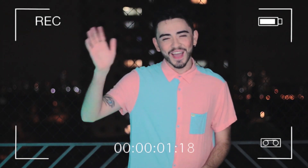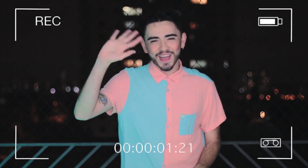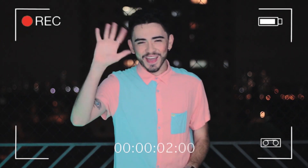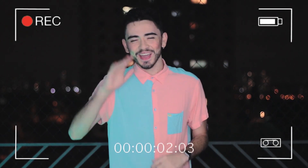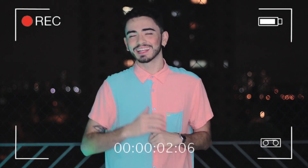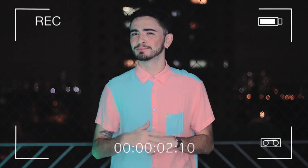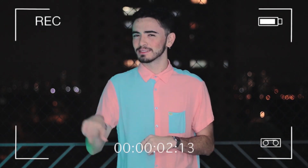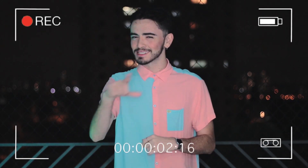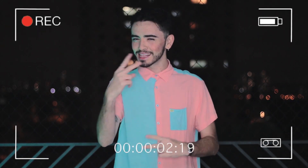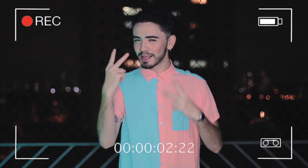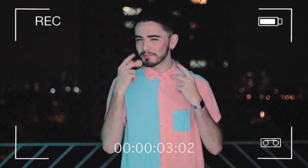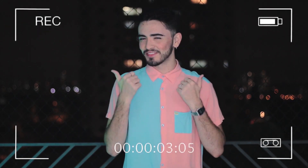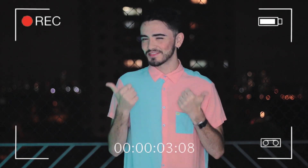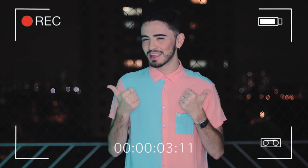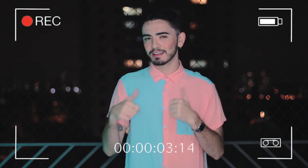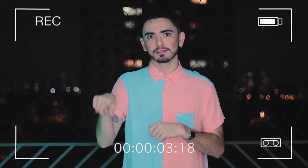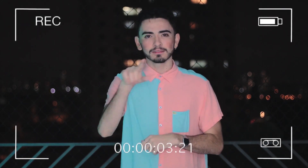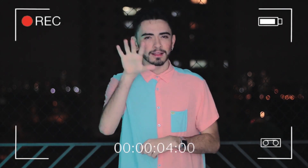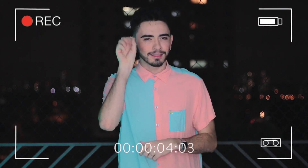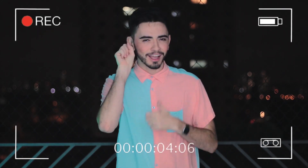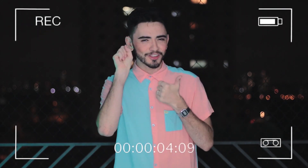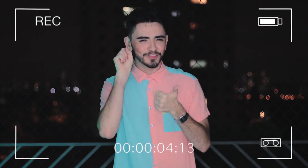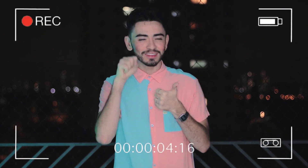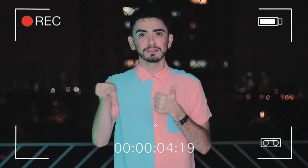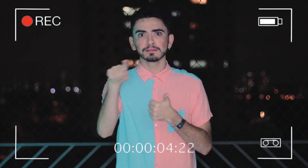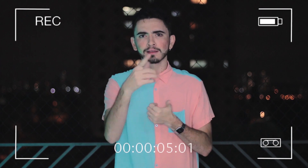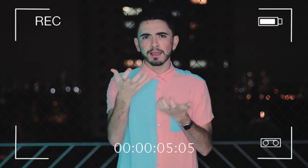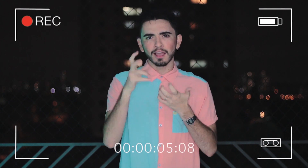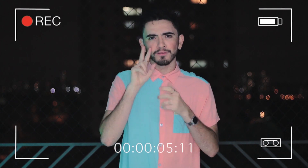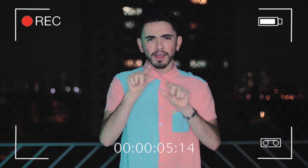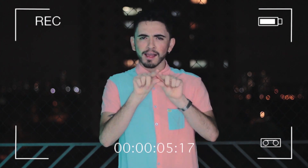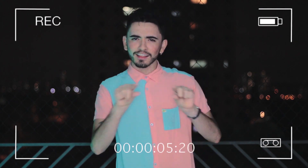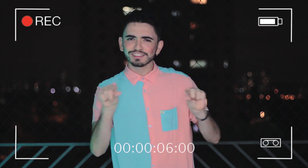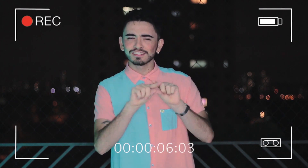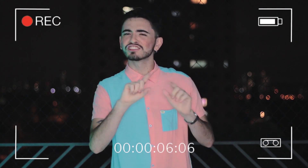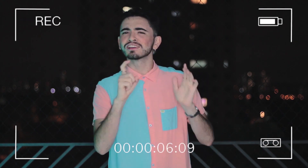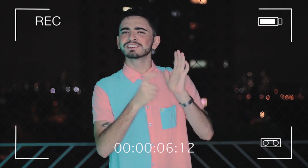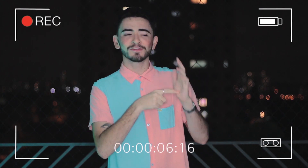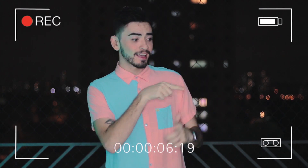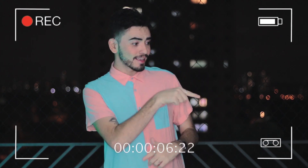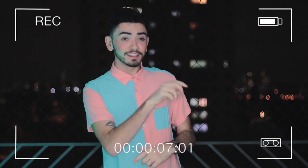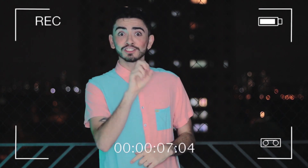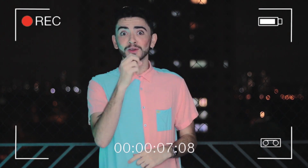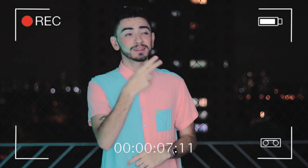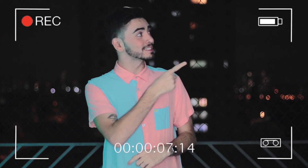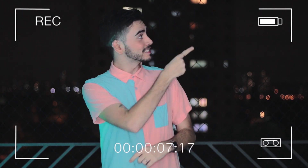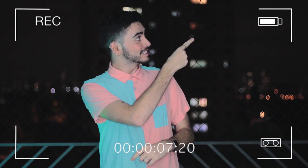Olá pessoal! Vocês estão me vendo? Estão me escutando? Se quiserem ativar as legendas, cliquem no CC aqui embaixo ou acima.